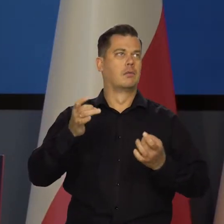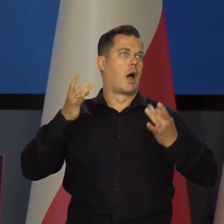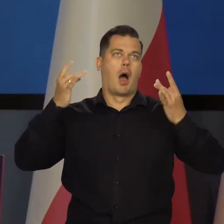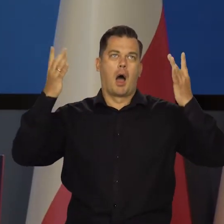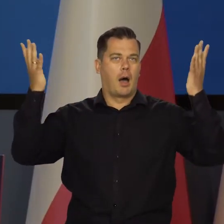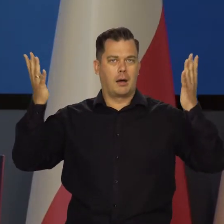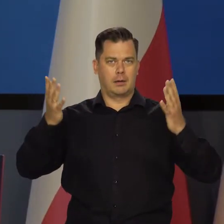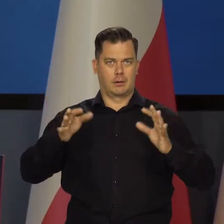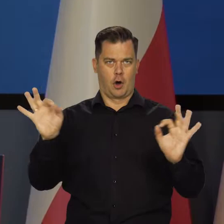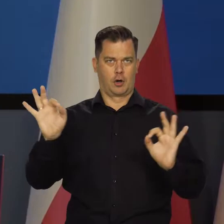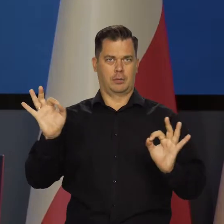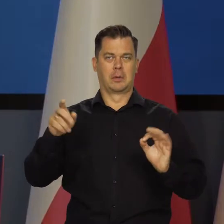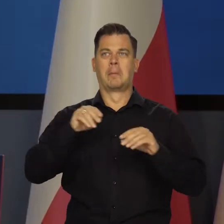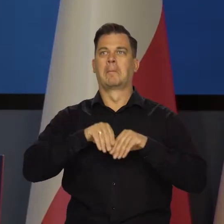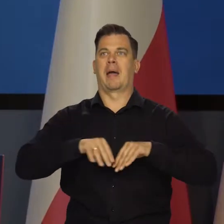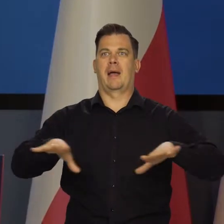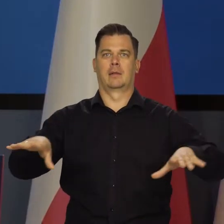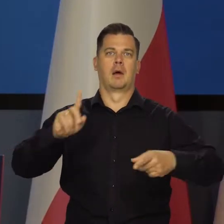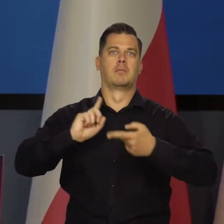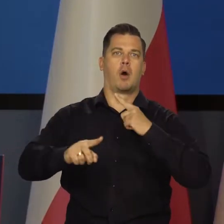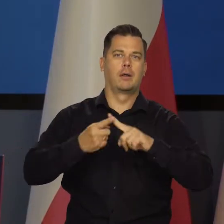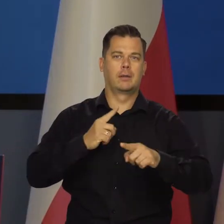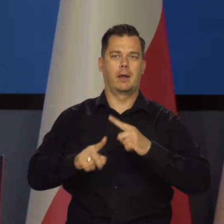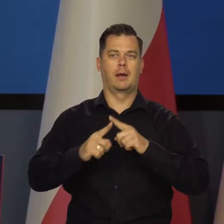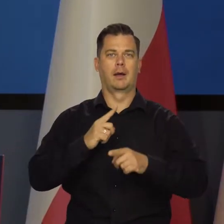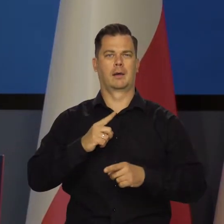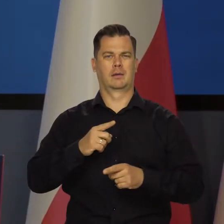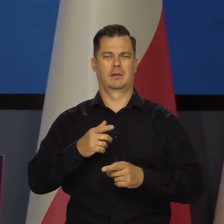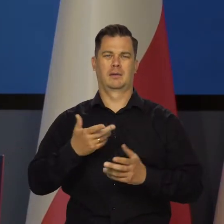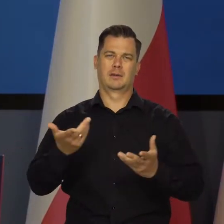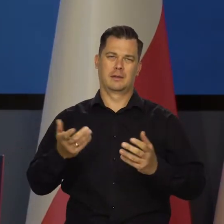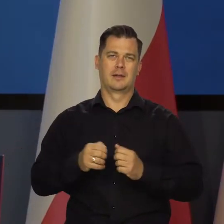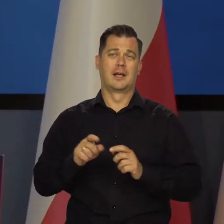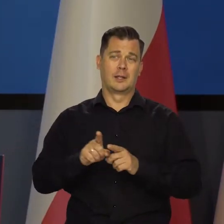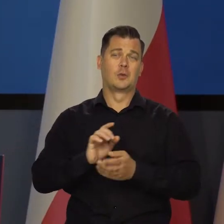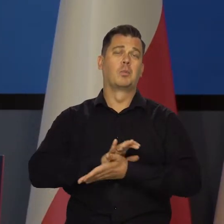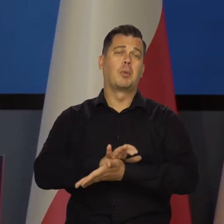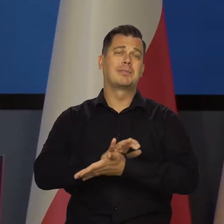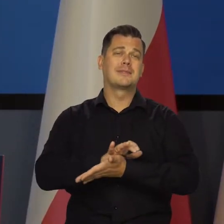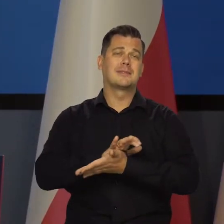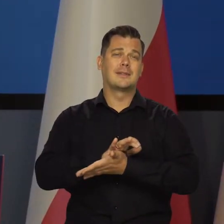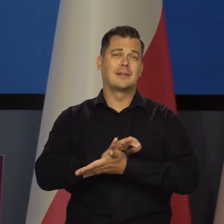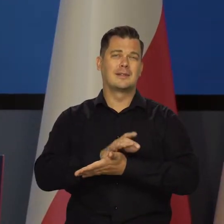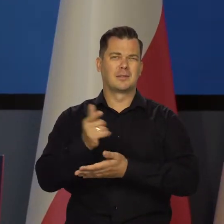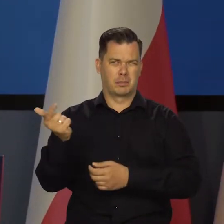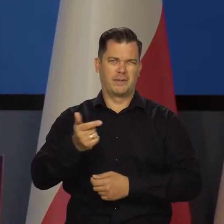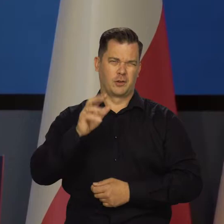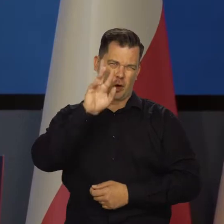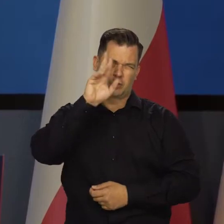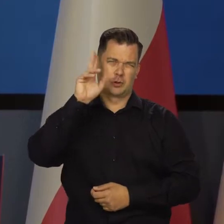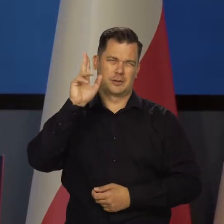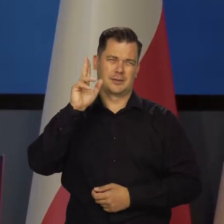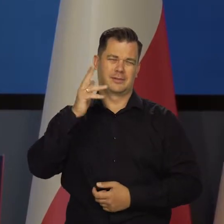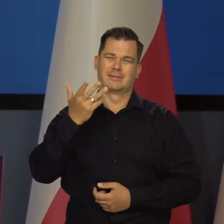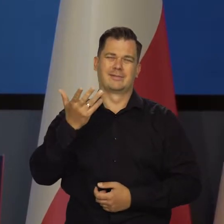Takie wielkie larum niektórzy w mediach, politycy, niestety i publicyści, którzy powinni być rozsądniejsi,